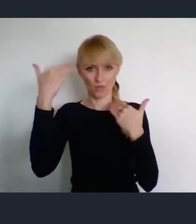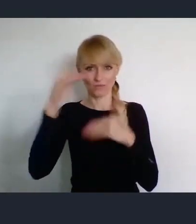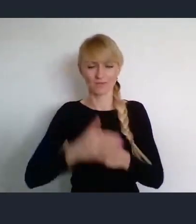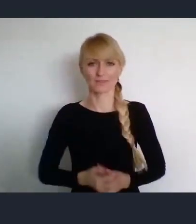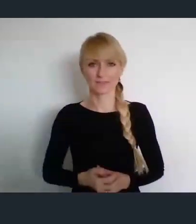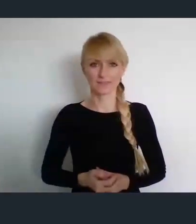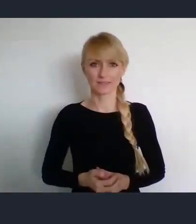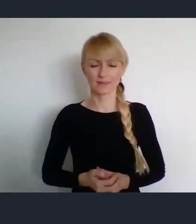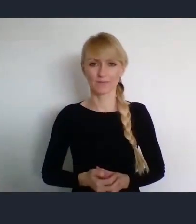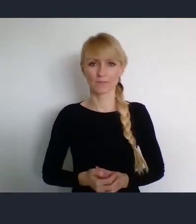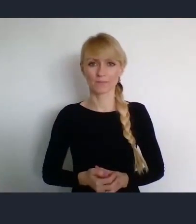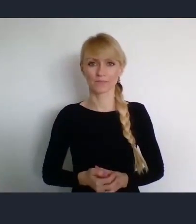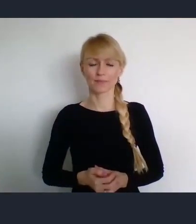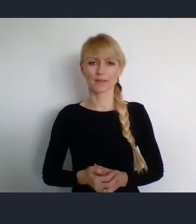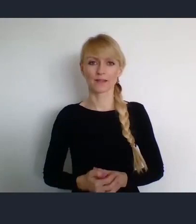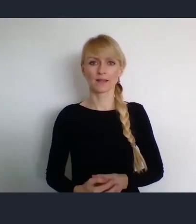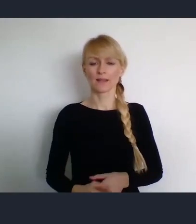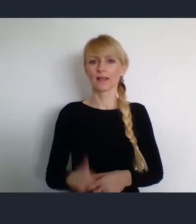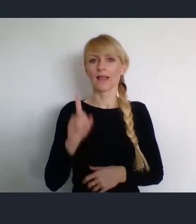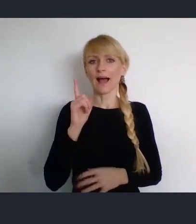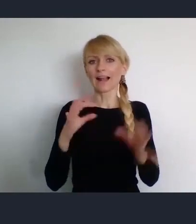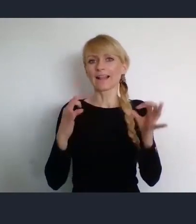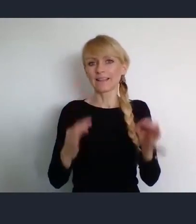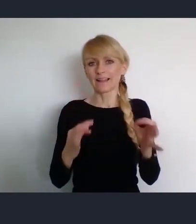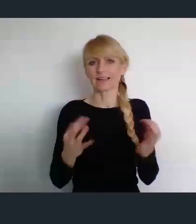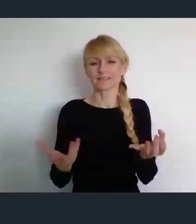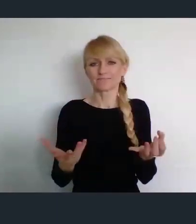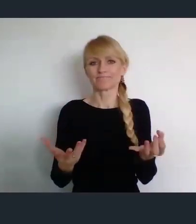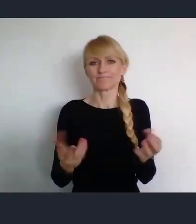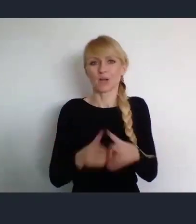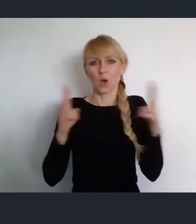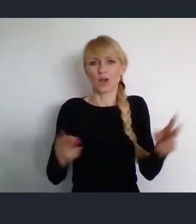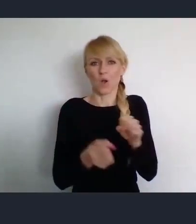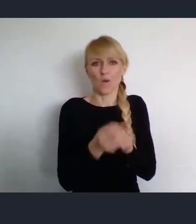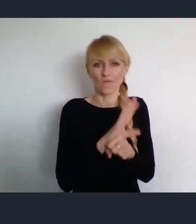No niestety, względy epidemiczne spowodowały że będzie z nami tylko on-line.